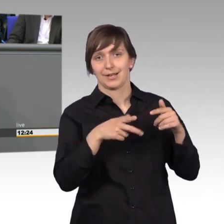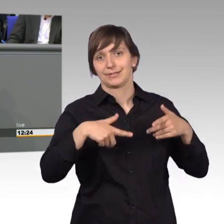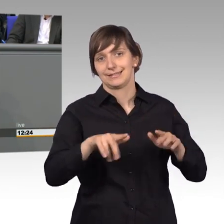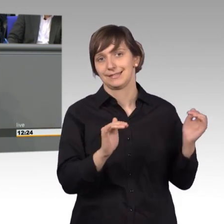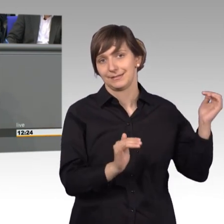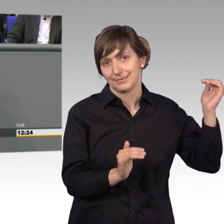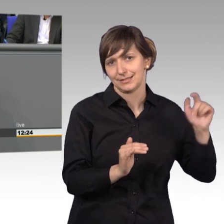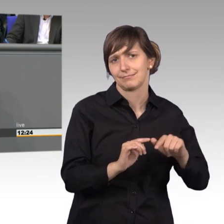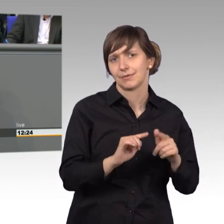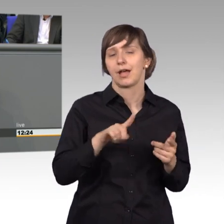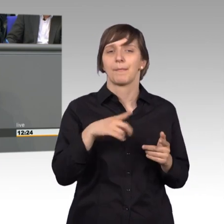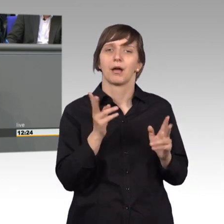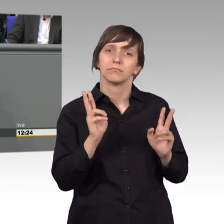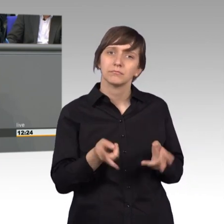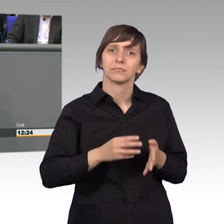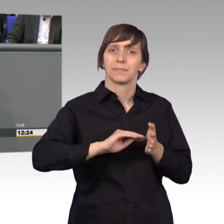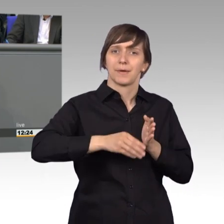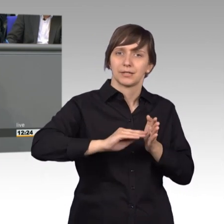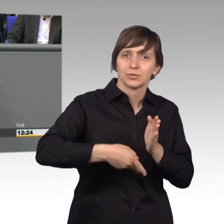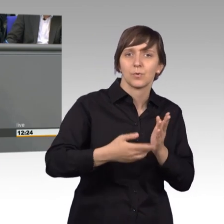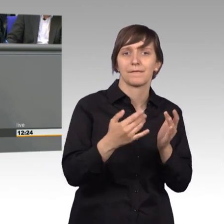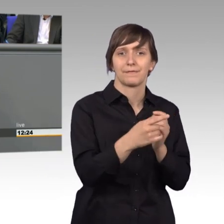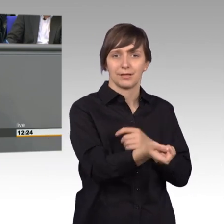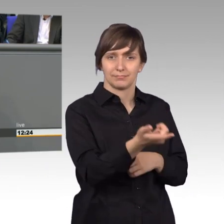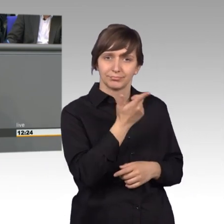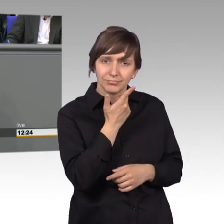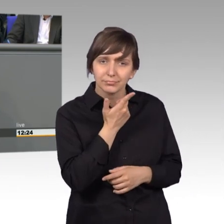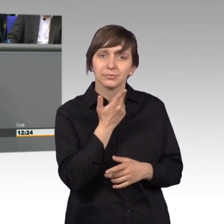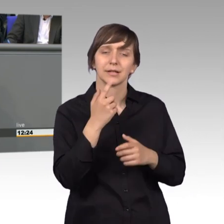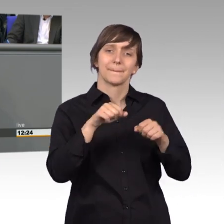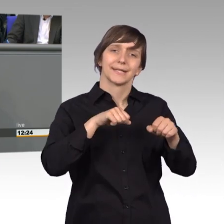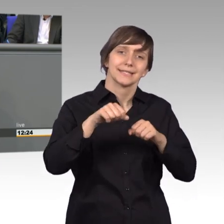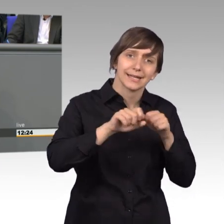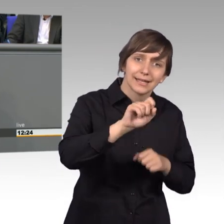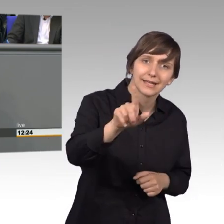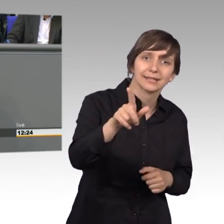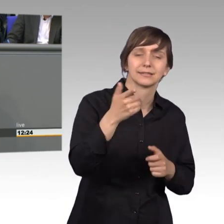eingegangen oder Briefe im Kanzleramt, in den Ministerien, das sind auch